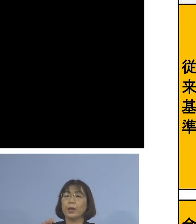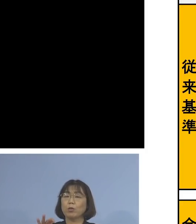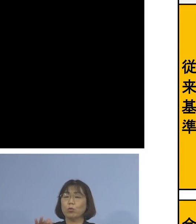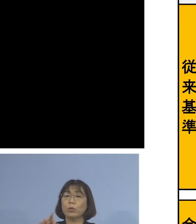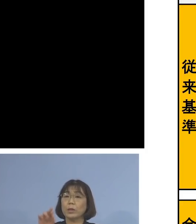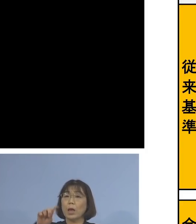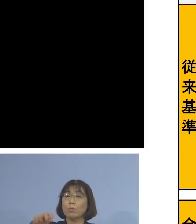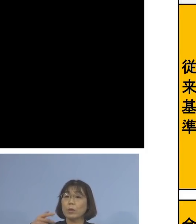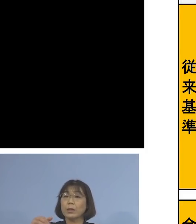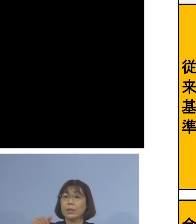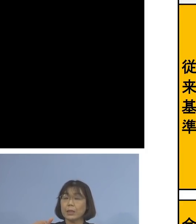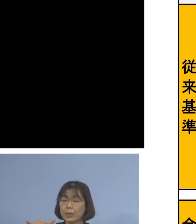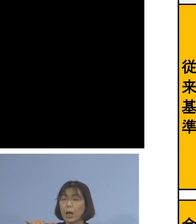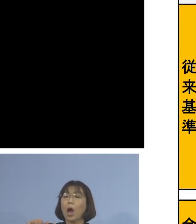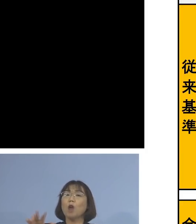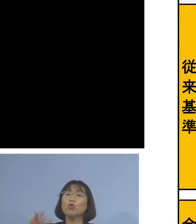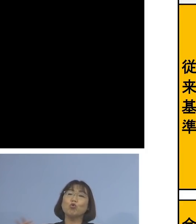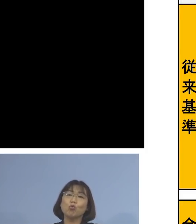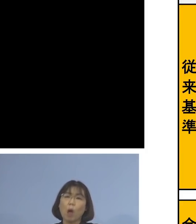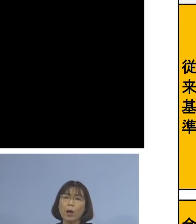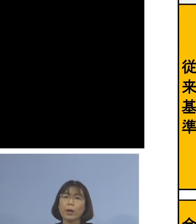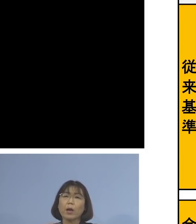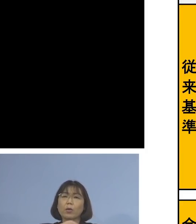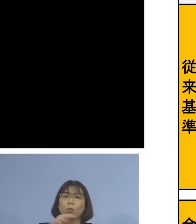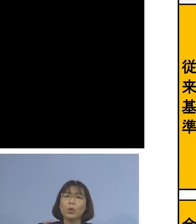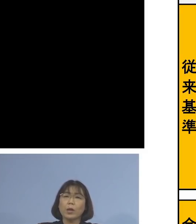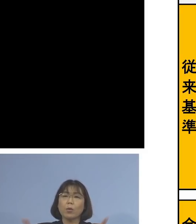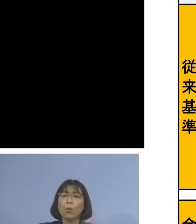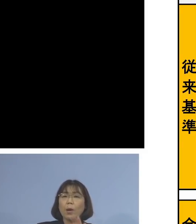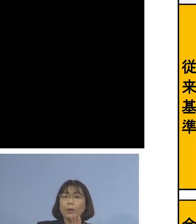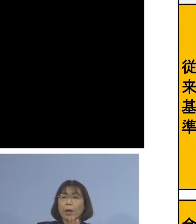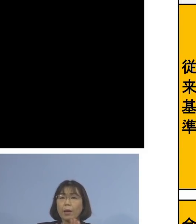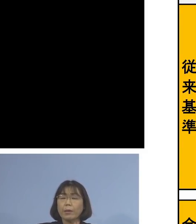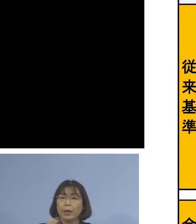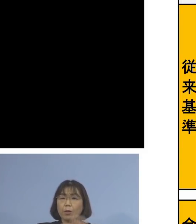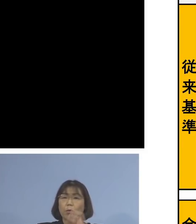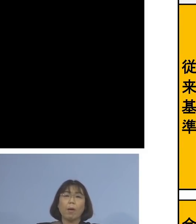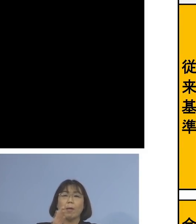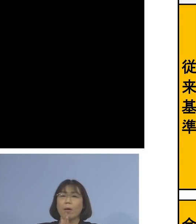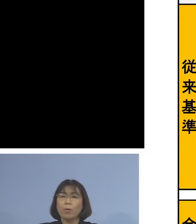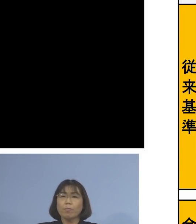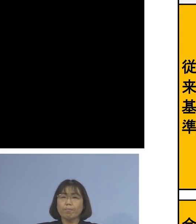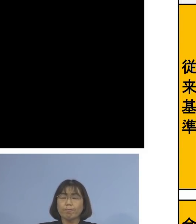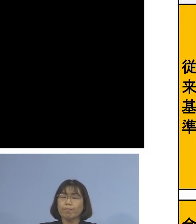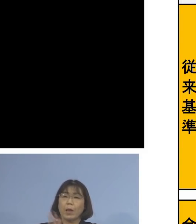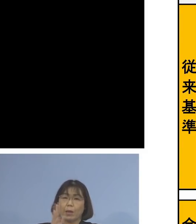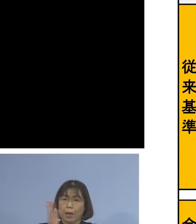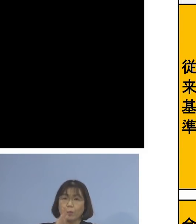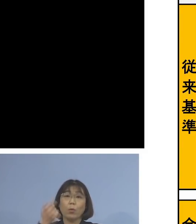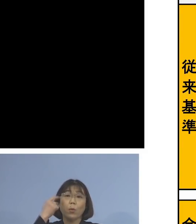各社会経済活動を止めない こうした観点から